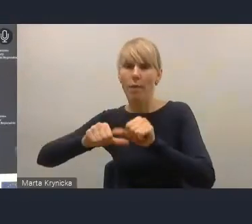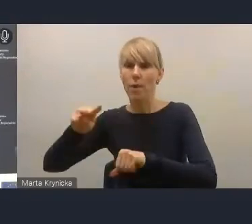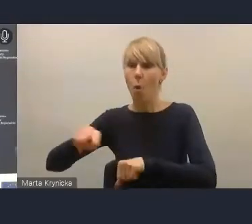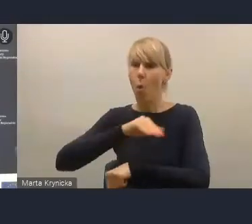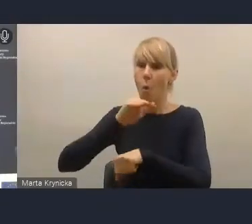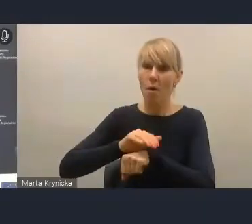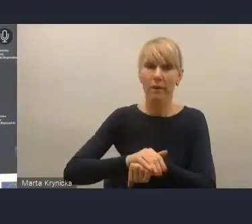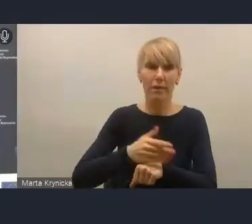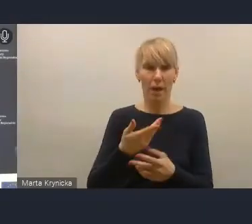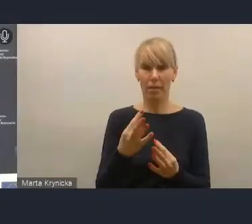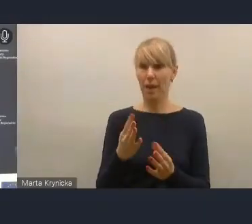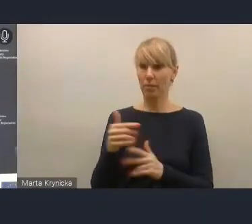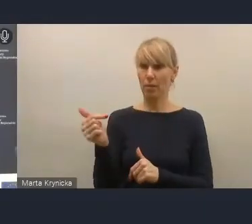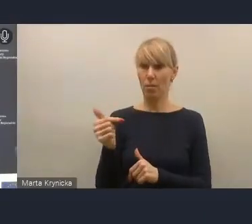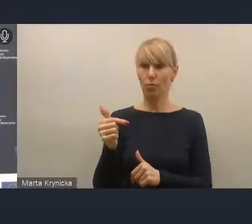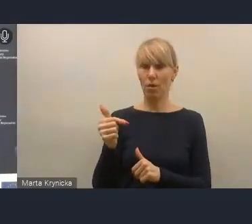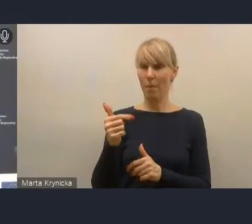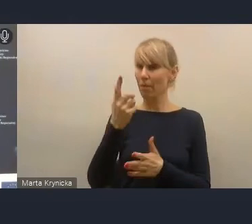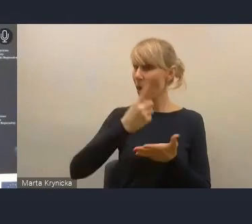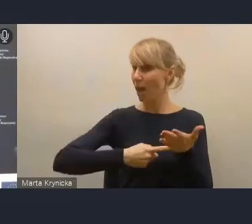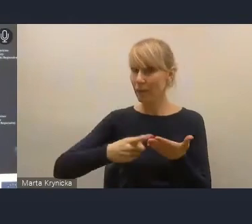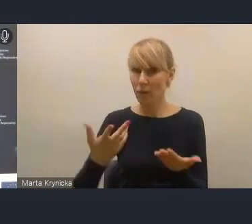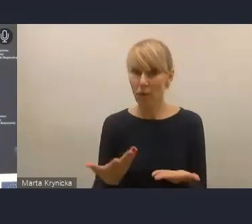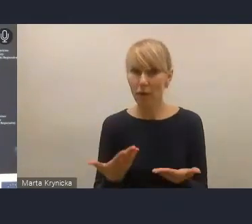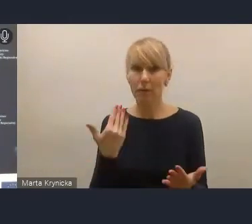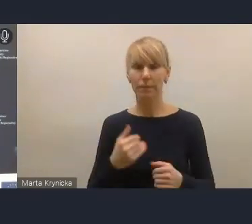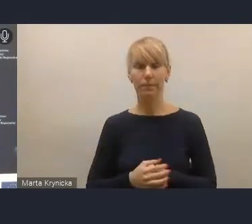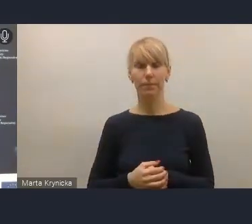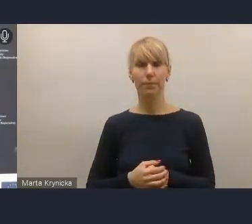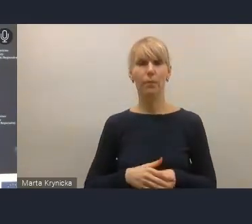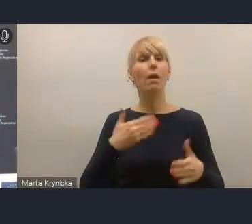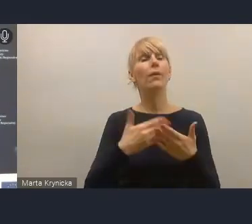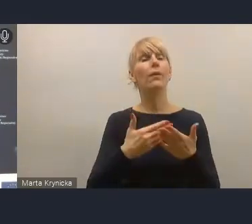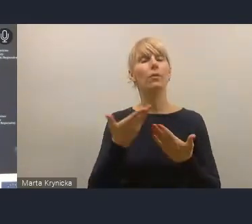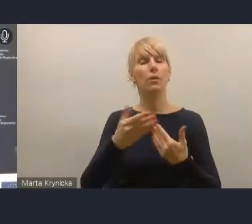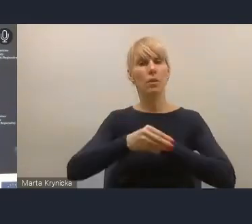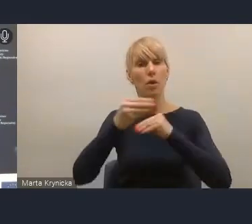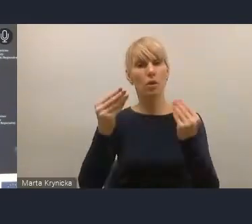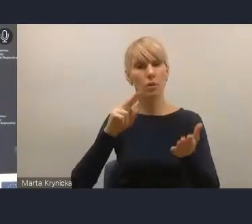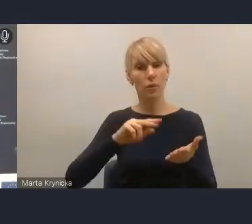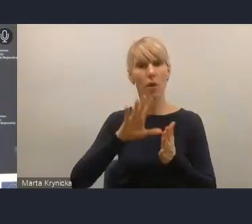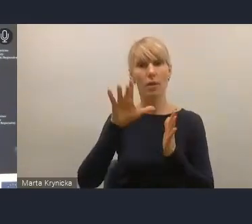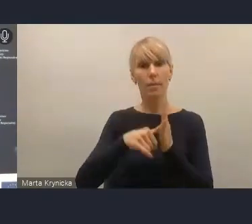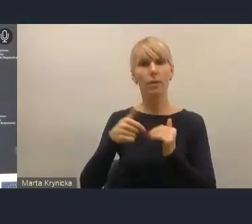Po to więc, żeby ten rozwój miast mógł być bardziej stabilnie planowany i realizowany,